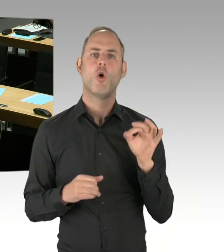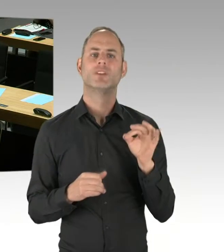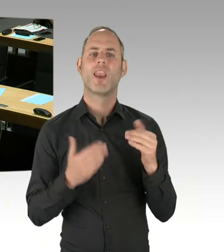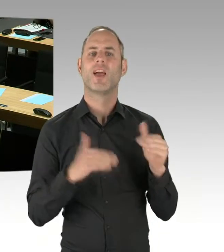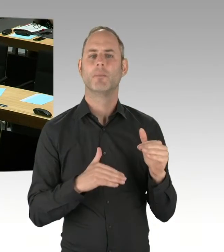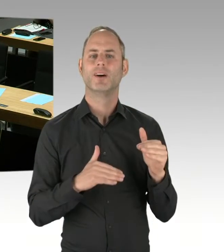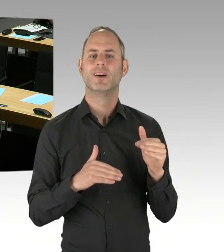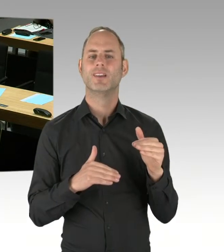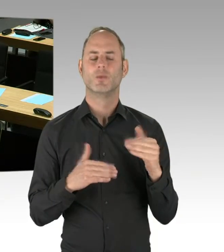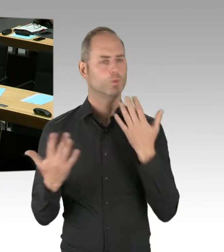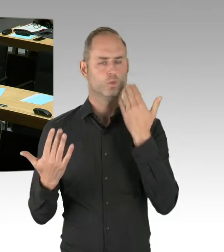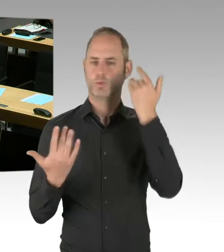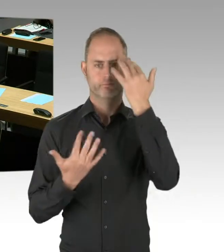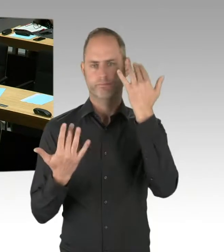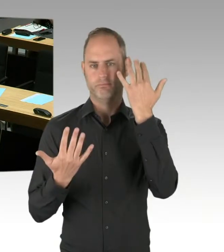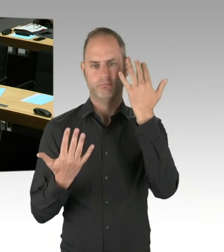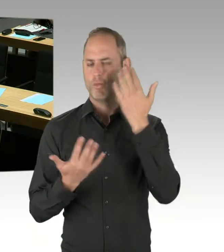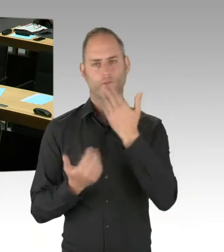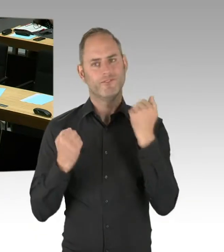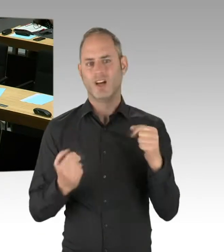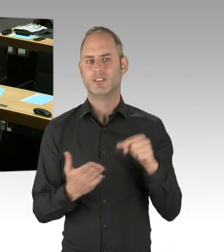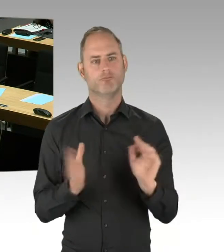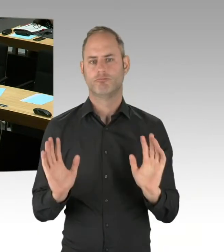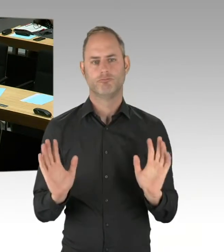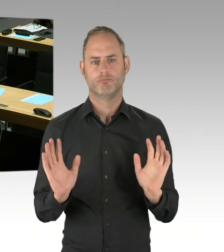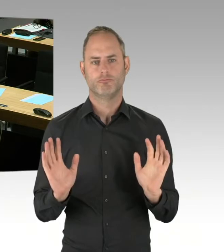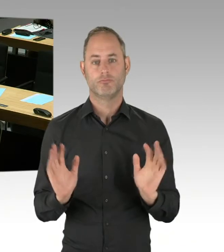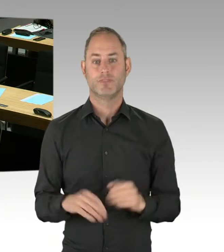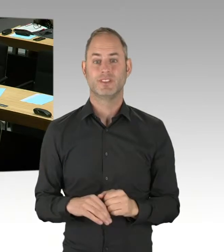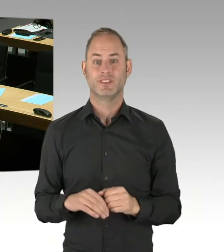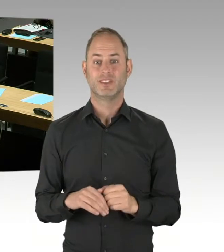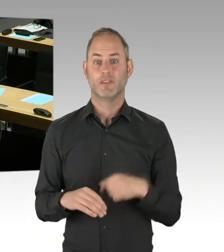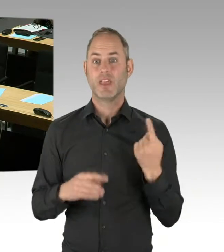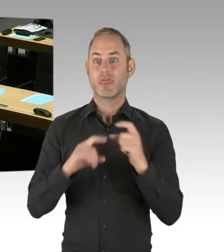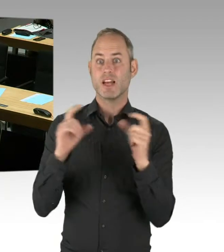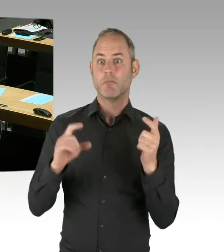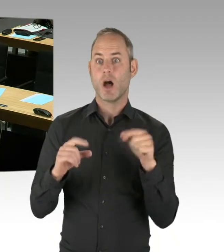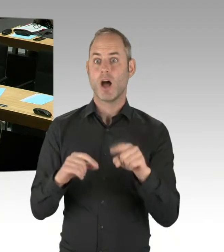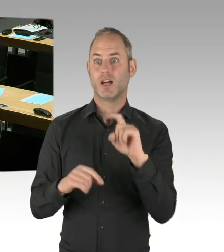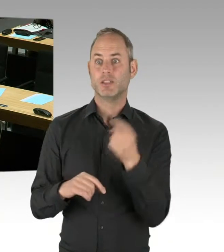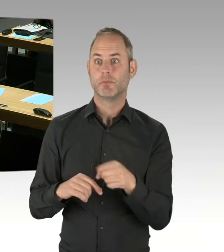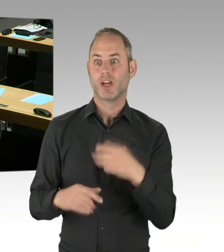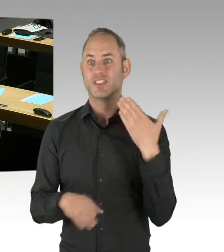dass wir einen fairen Wettbewerb hinbekommen um diese Ausschreibung, aber festgelegt sind wir dort nicht. Und als Zusatzinformation noch: